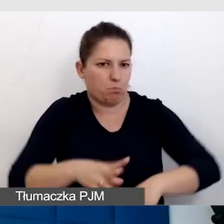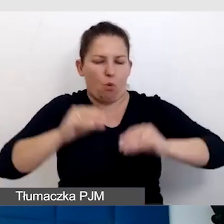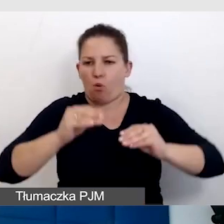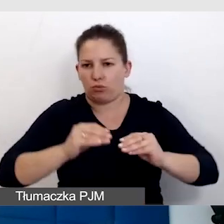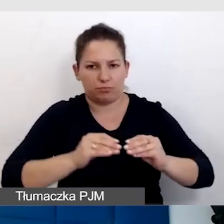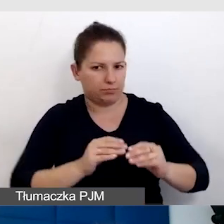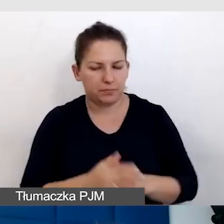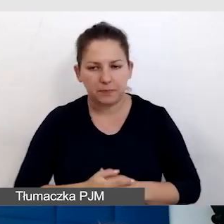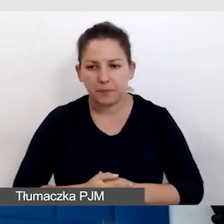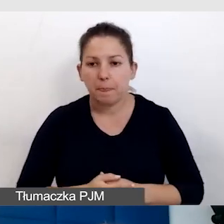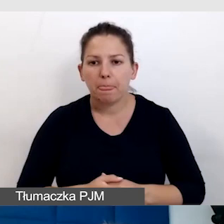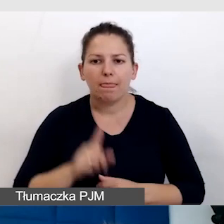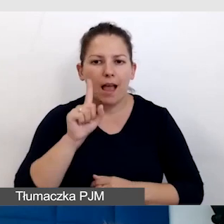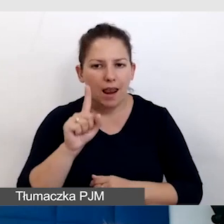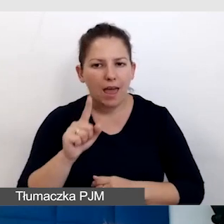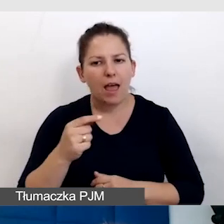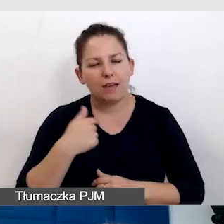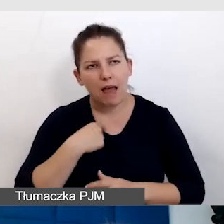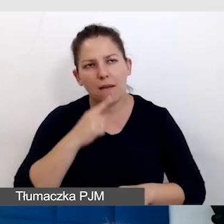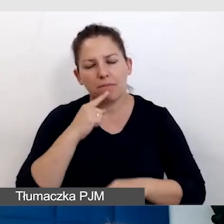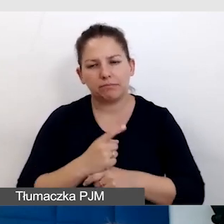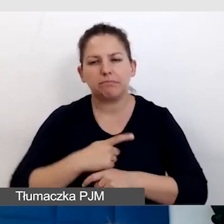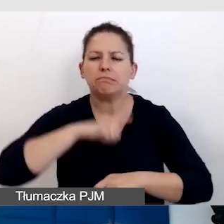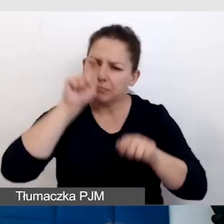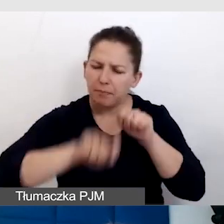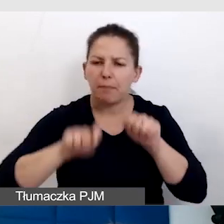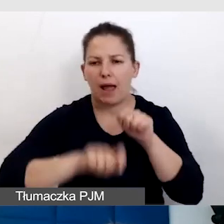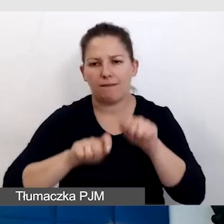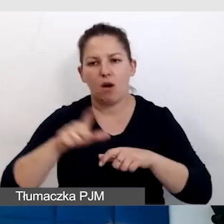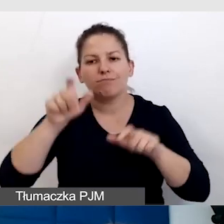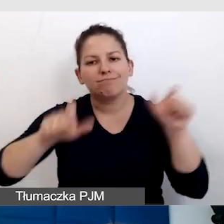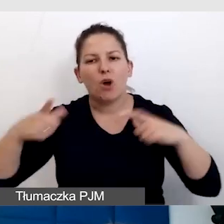Ale postanowiłam sprawdzić z osobami z niepełnosprawnością,